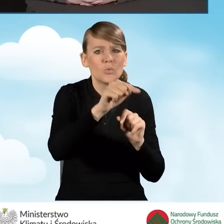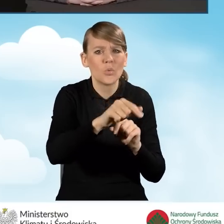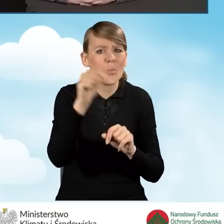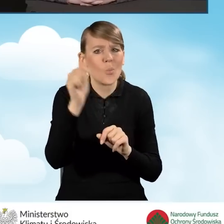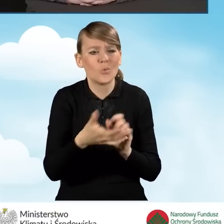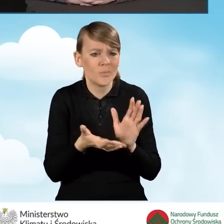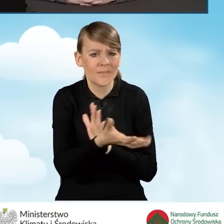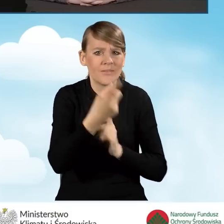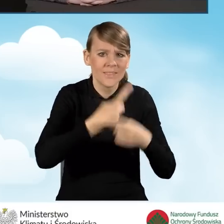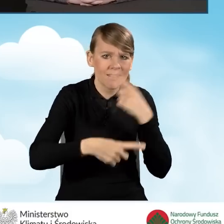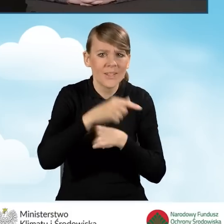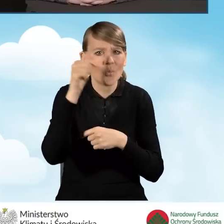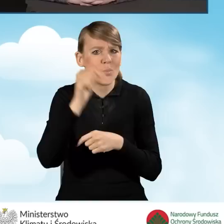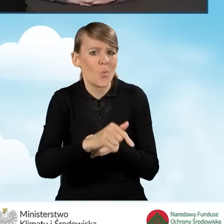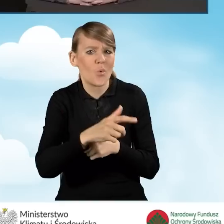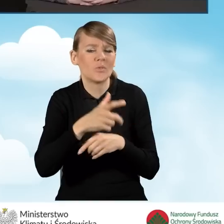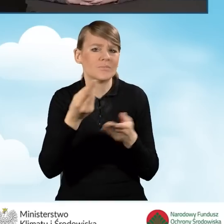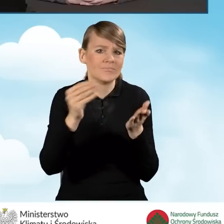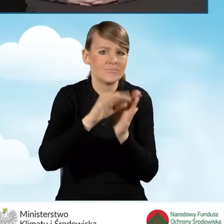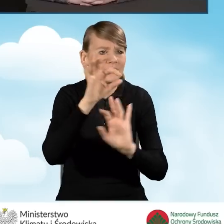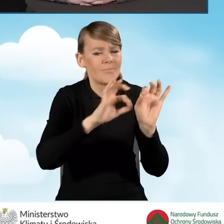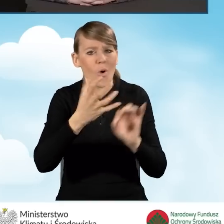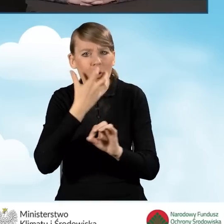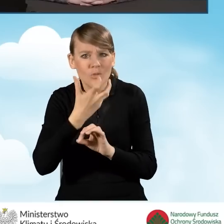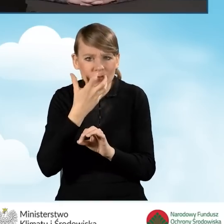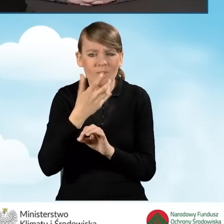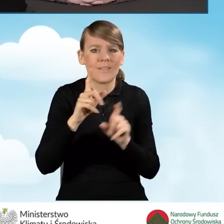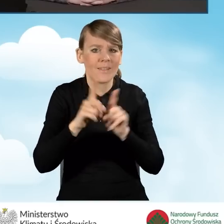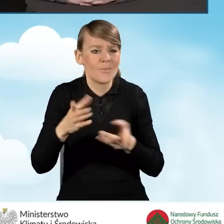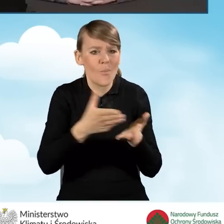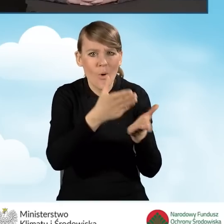wykonać termomodernizację, wsparcie w znalezieniu audytora,